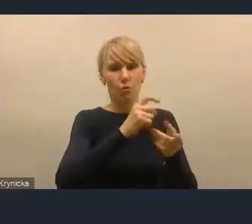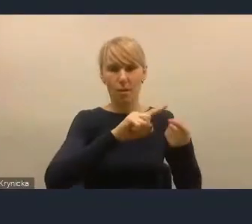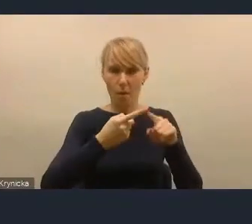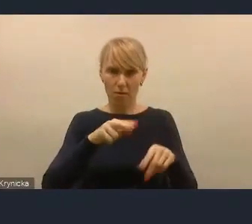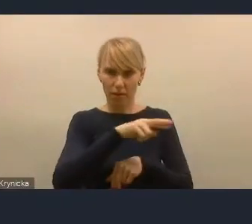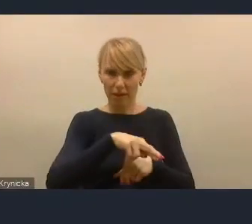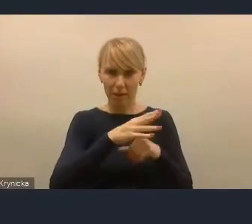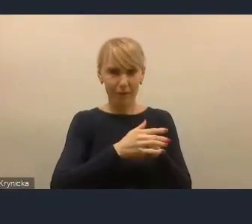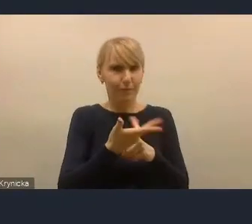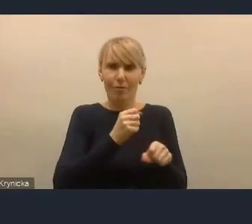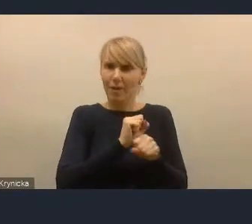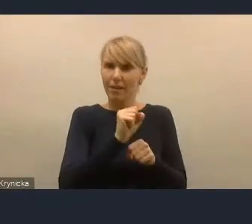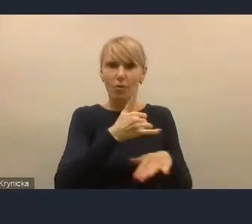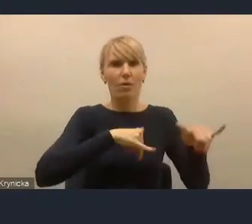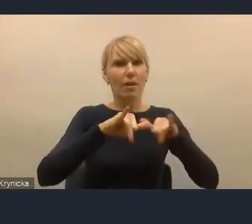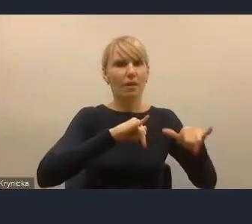To nie jest wina marszałka województwa.